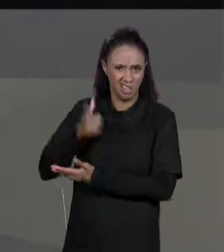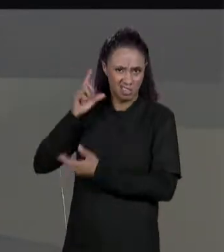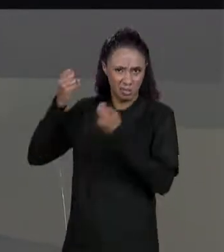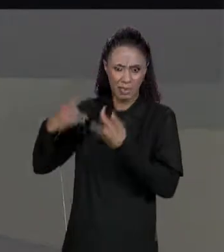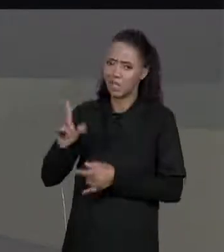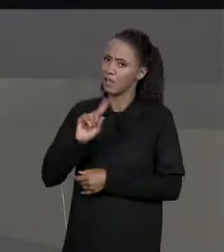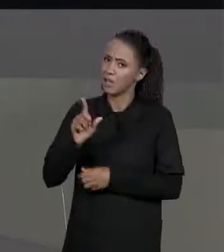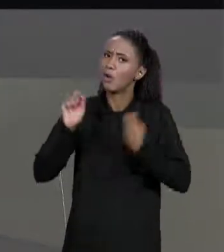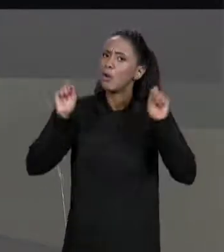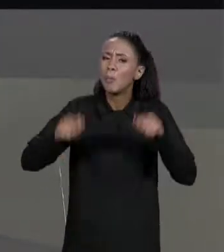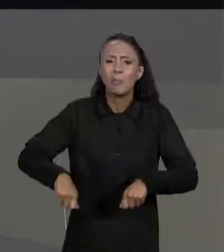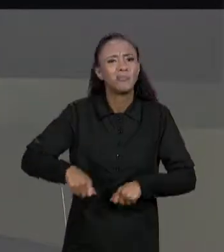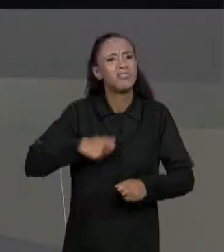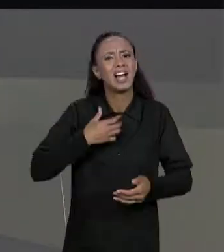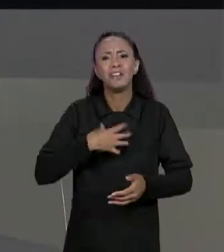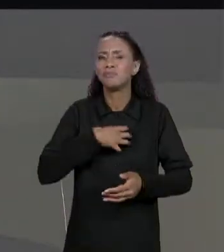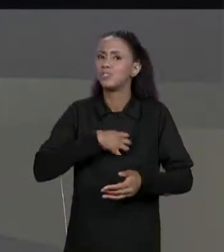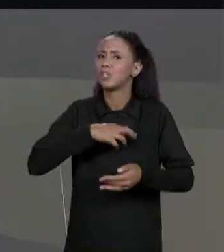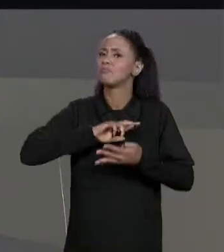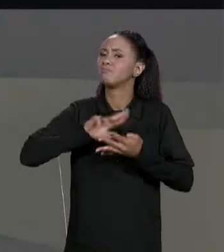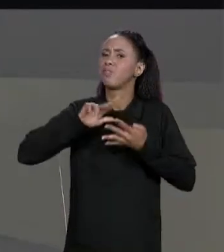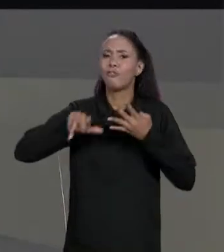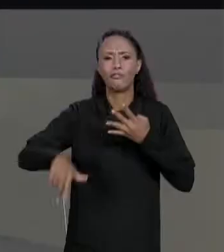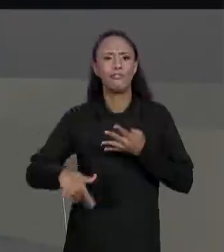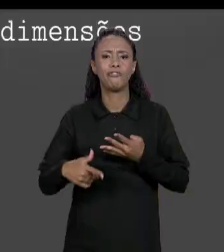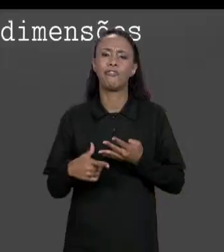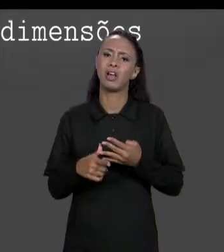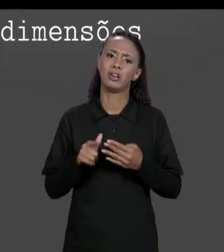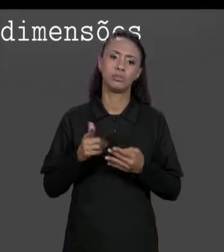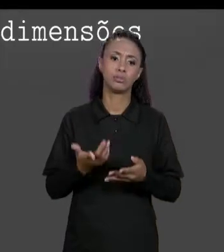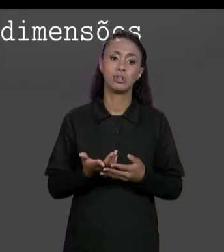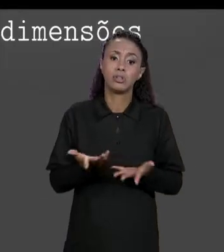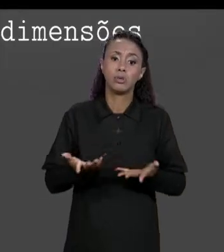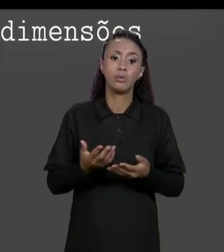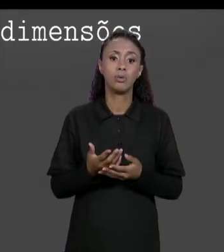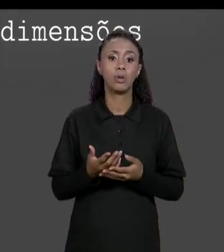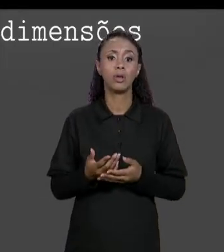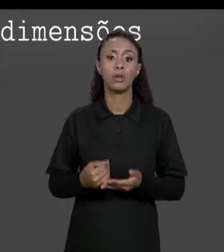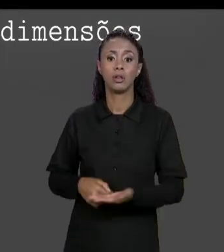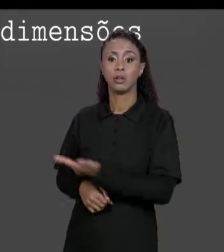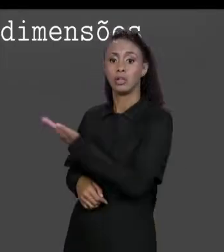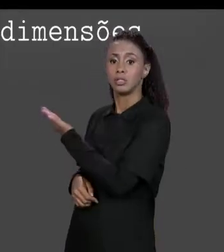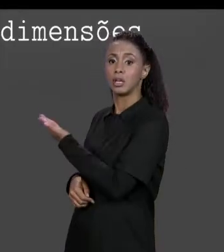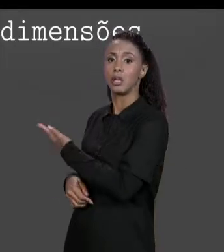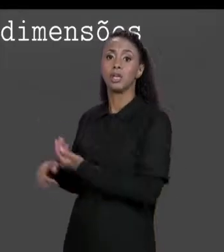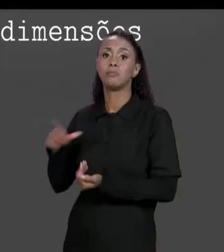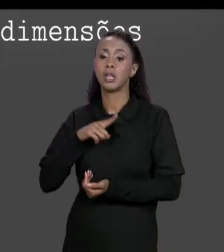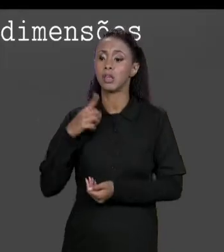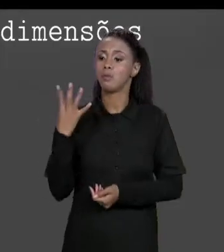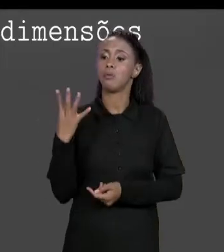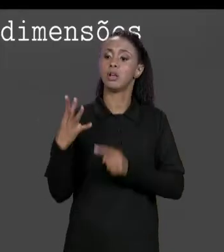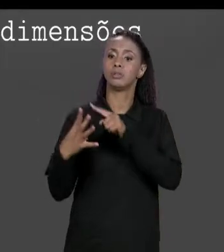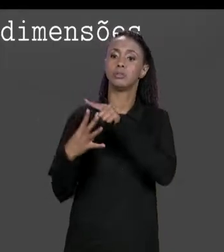QUANTO ÀS DIMENSÕES PRECISAR PARA MODELAR O NOSSO PROBLEMA ENTÃO UM EXEMPLO DE MATRIZ COM QUATRO DIMENSÕES. COMO QUE